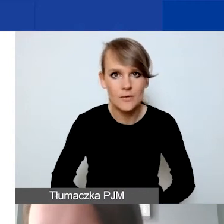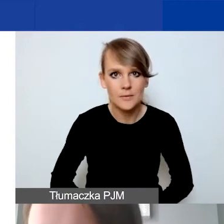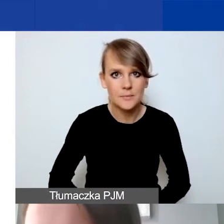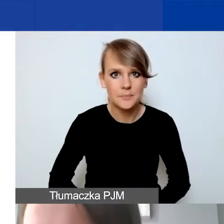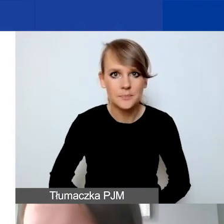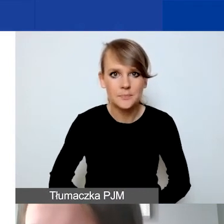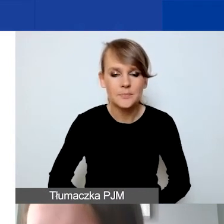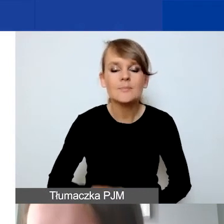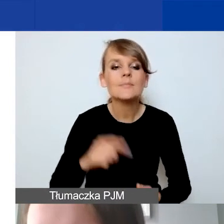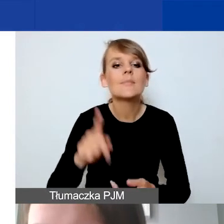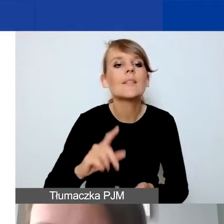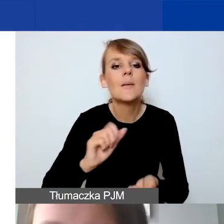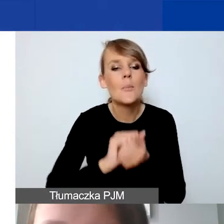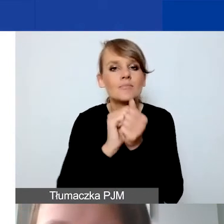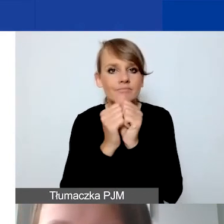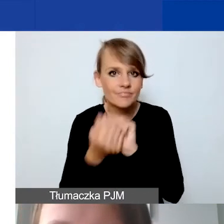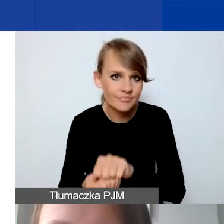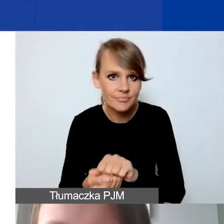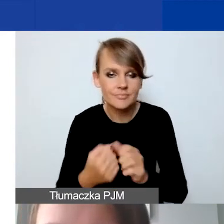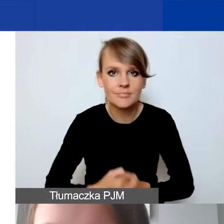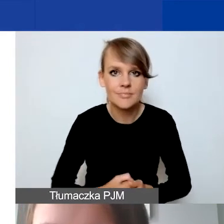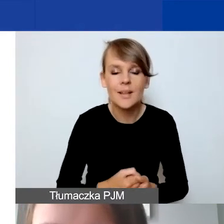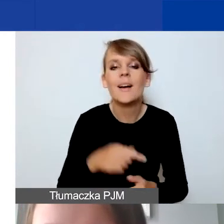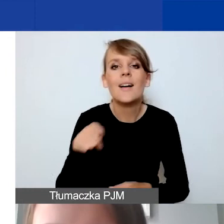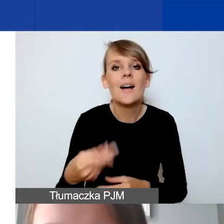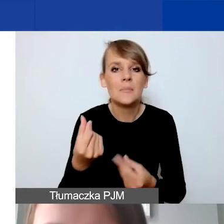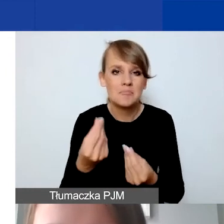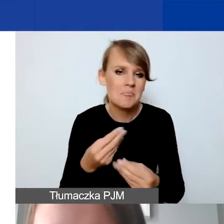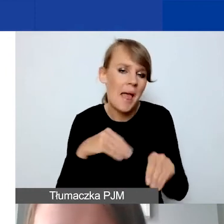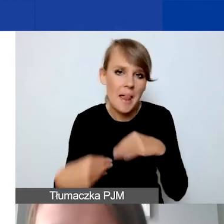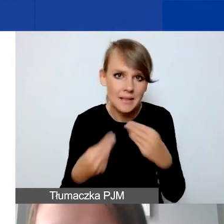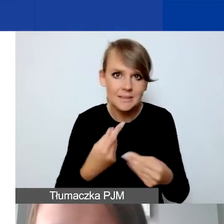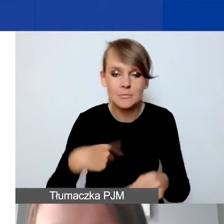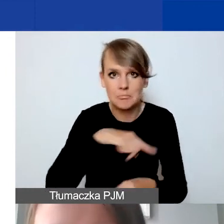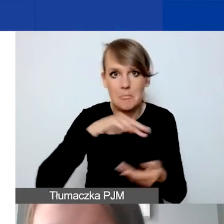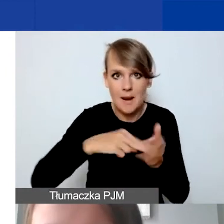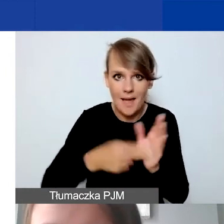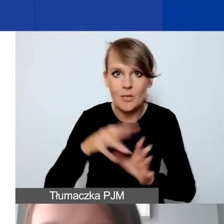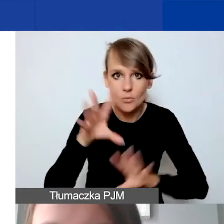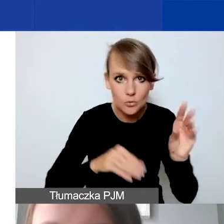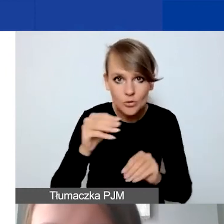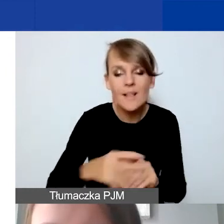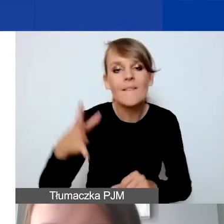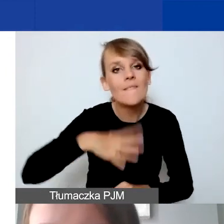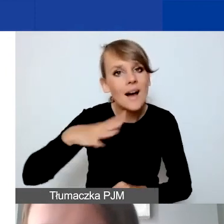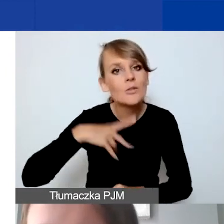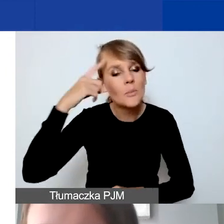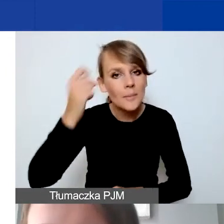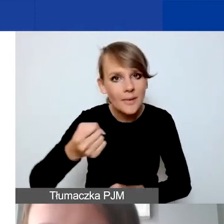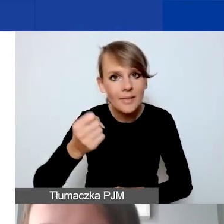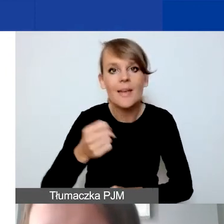Tak jak mówiłam, nasze środki są dość elastyczne. Planując budżet też warto pamiętać, że na poziomie już realizacji projektu